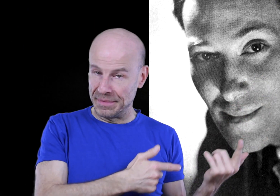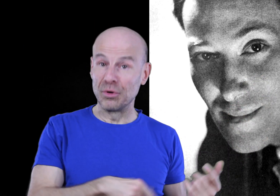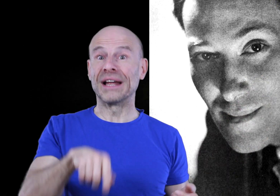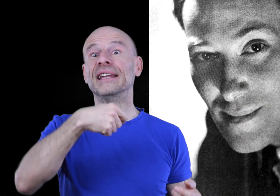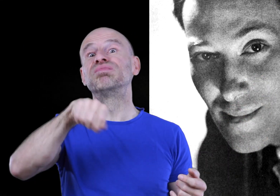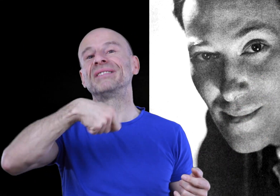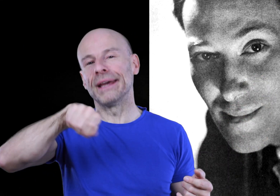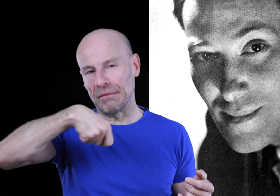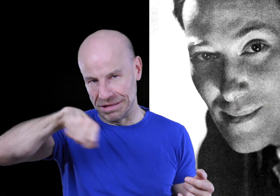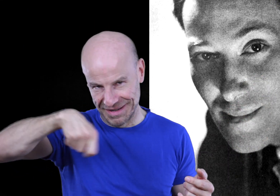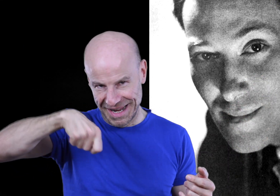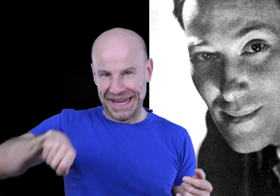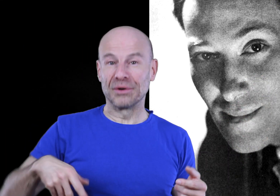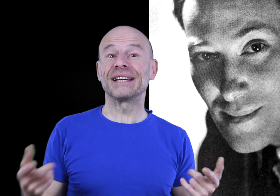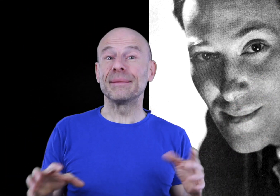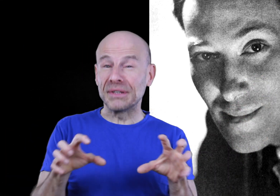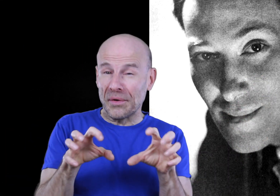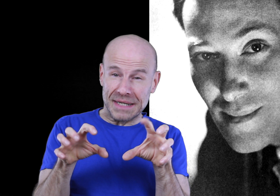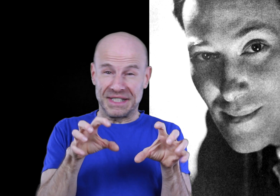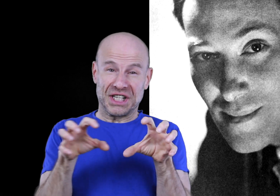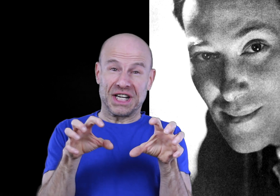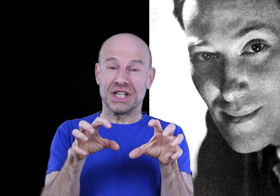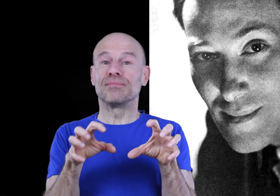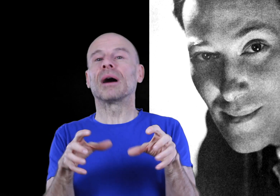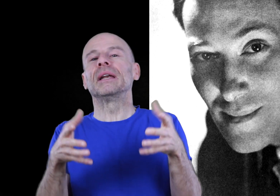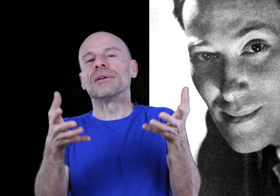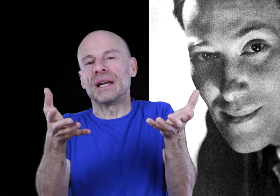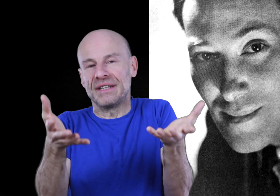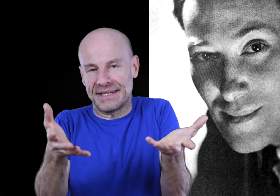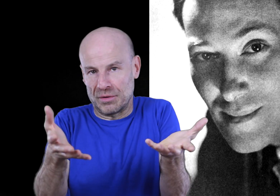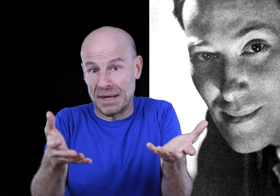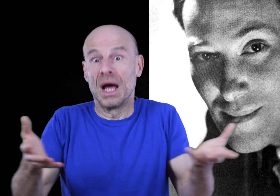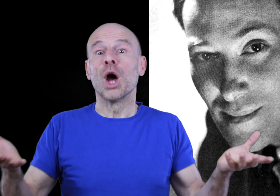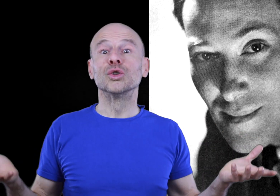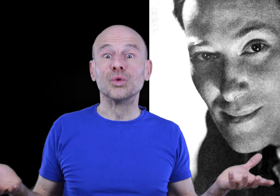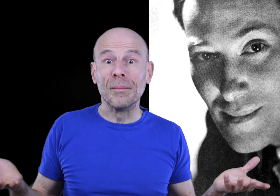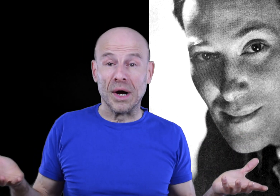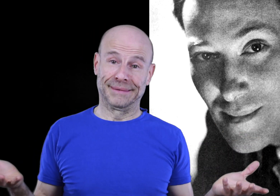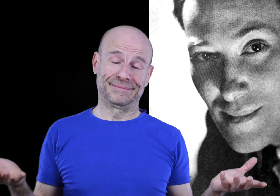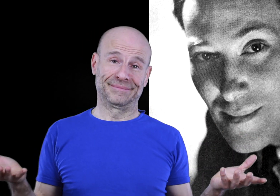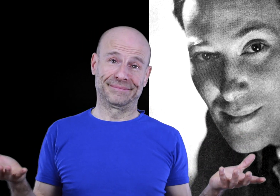la Bible en la dépoussiérant et en décryptant ses messages cachés pour améliorer la vie de ses semblables, tout comme moi.